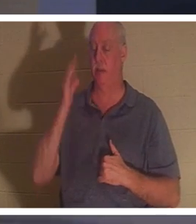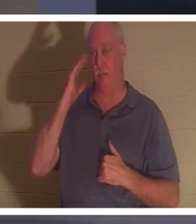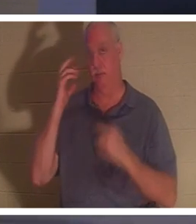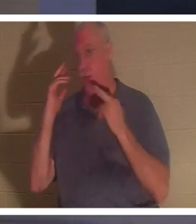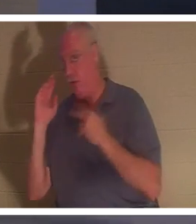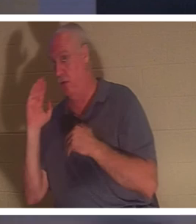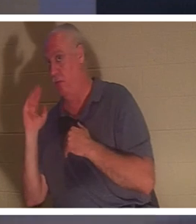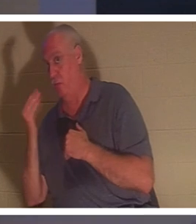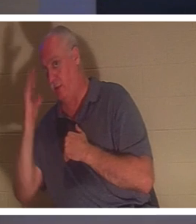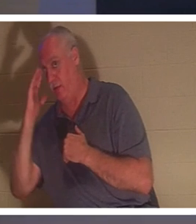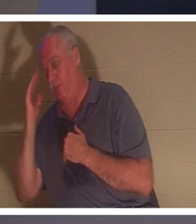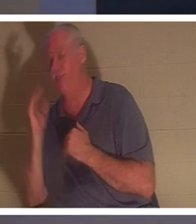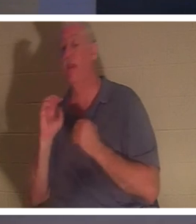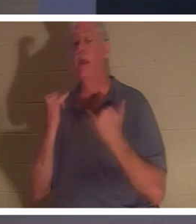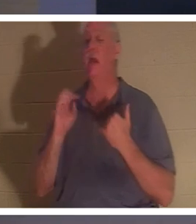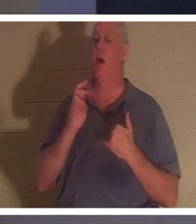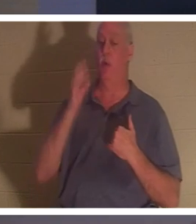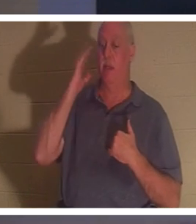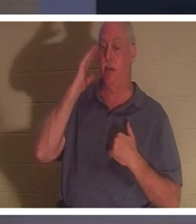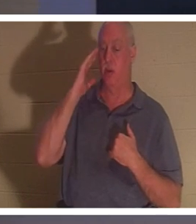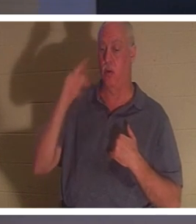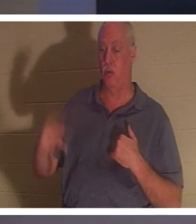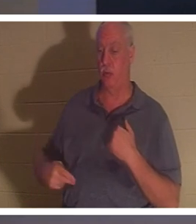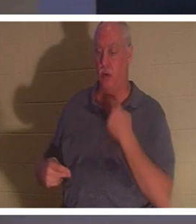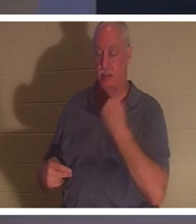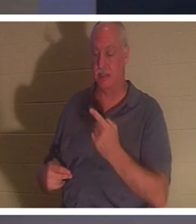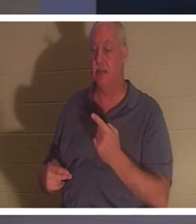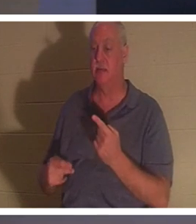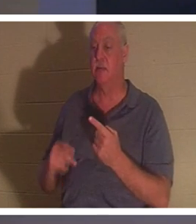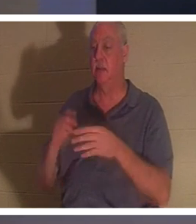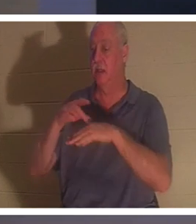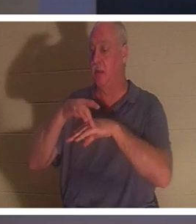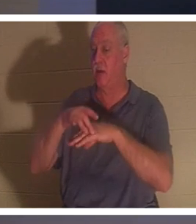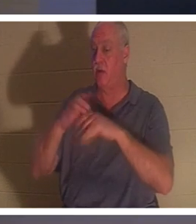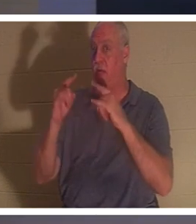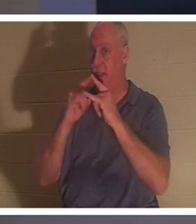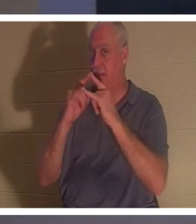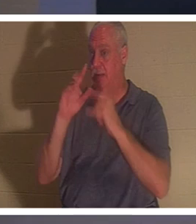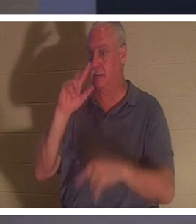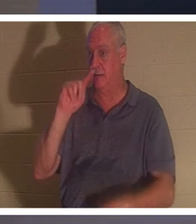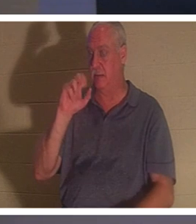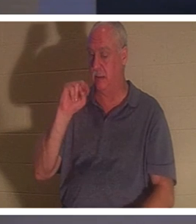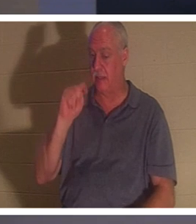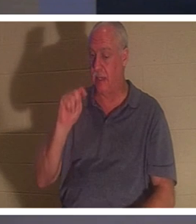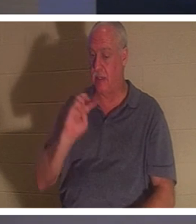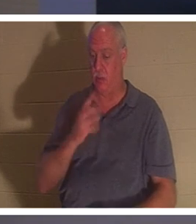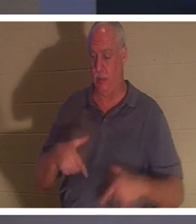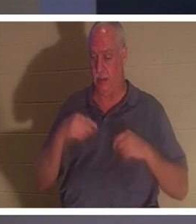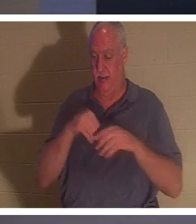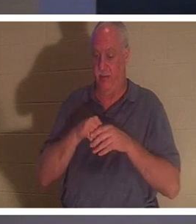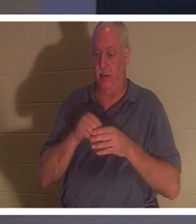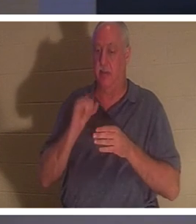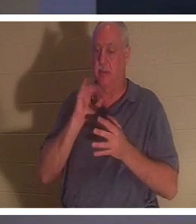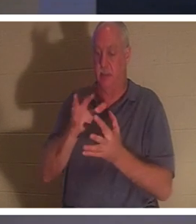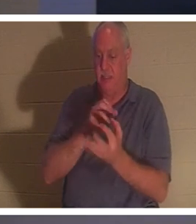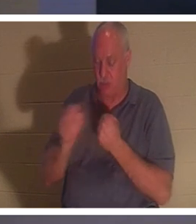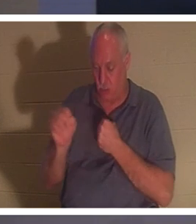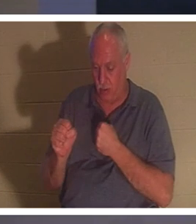इसे समझ रहे हैं? "अब हम जानते हैं" वह कहते हैं, "जिस सांसारिक तम्बू में हम रहते हैं वह नष्ट हो गया है, हमारे पास ईश्वर की ओर से एक इमारत है